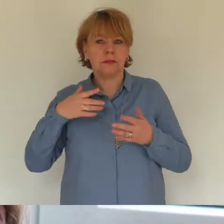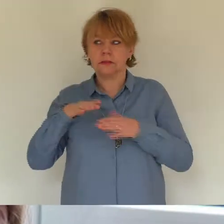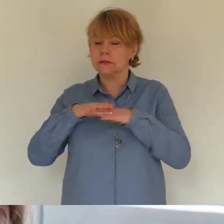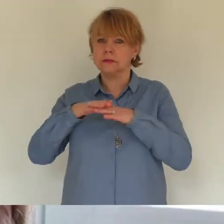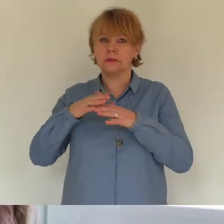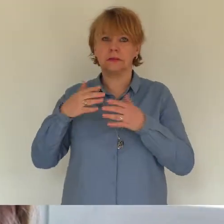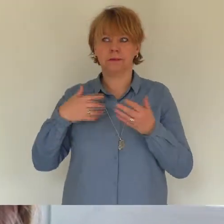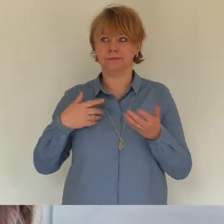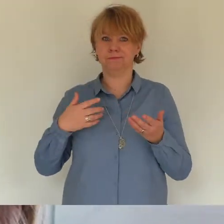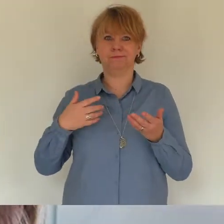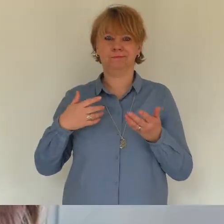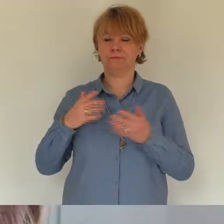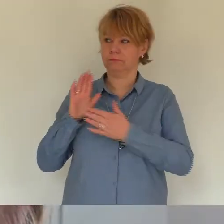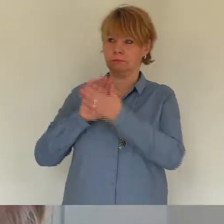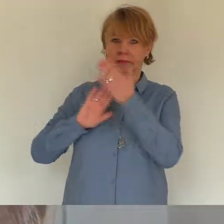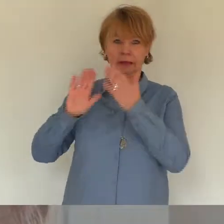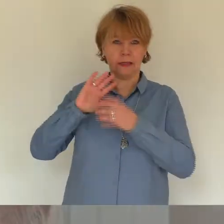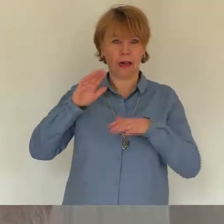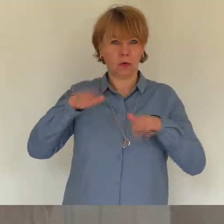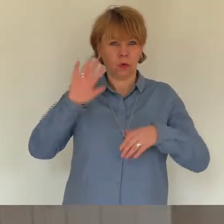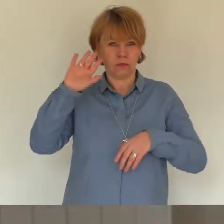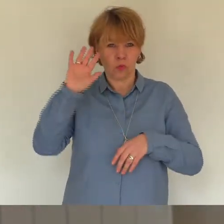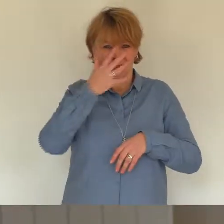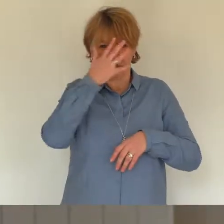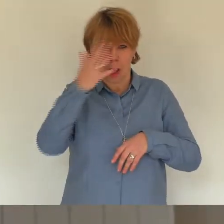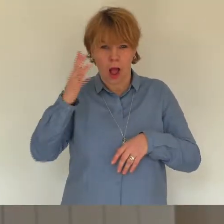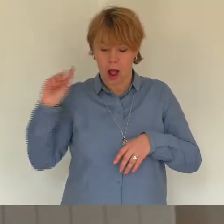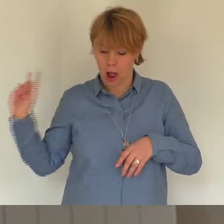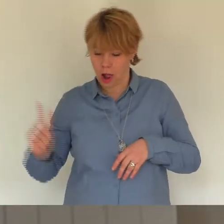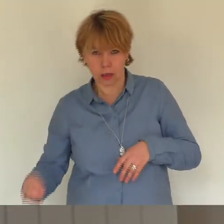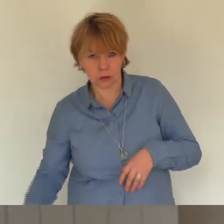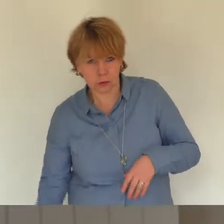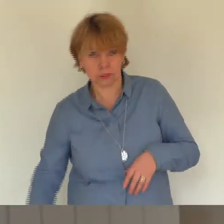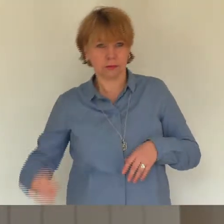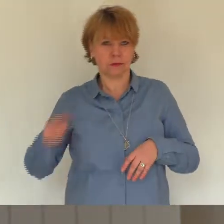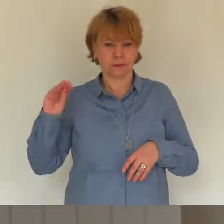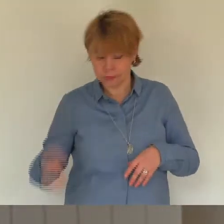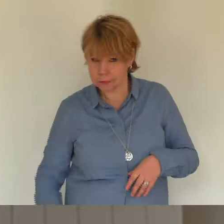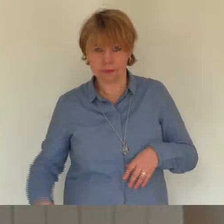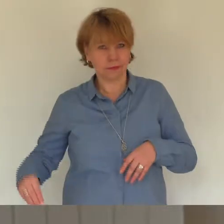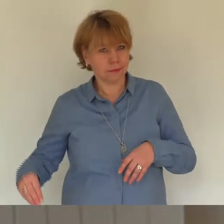gebellt und ist Richtung Bad davon gestürmt." Ich war nur froh, dass aus den